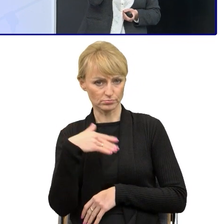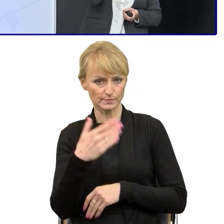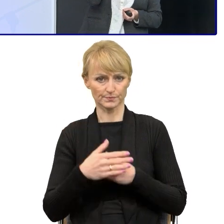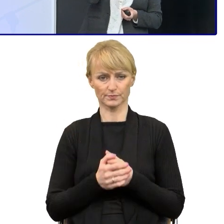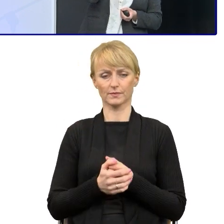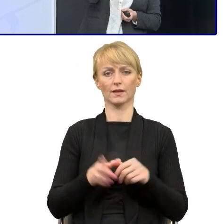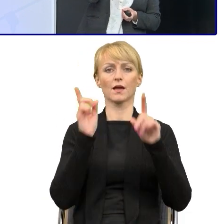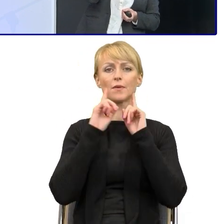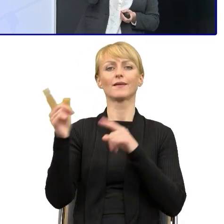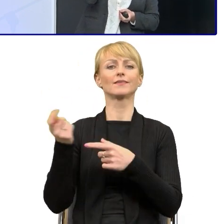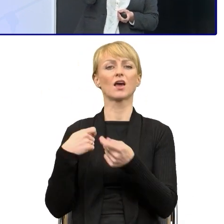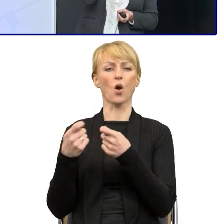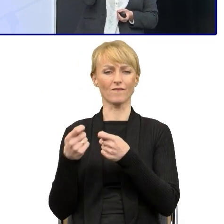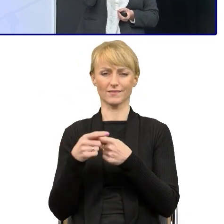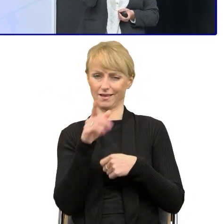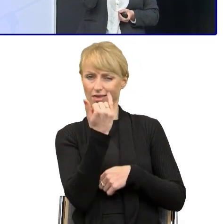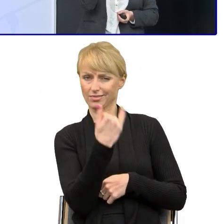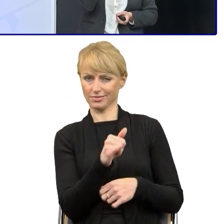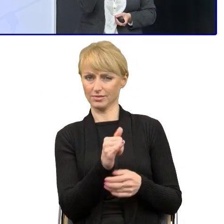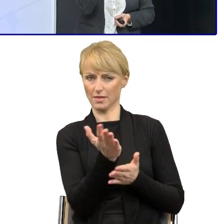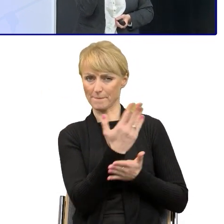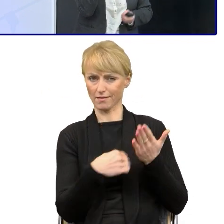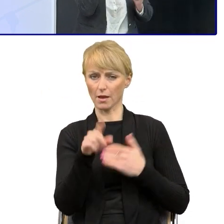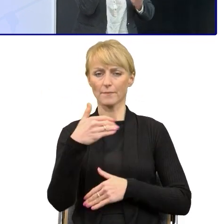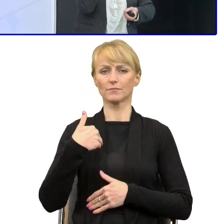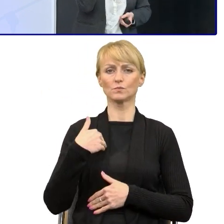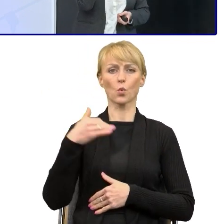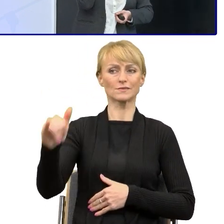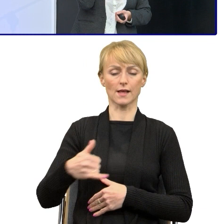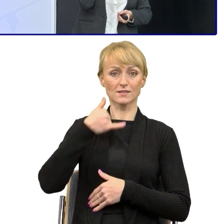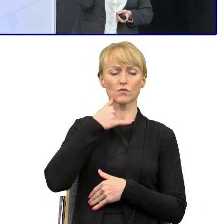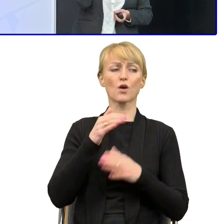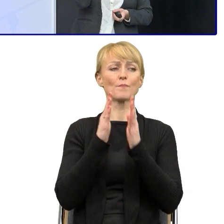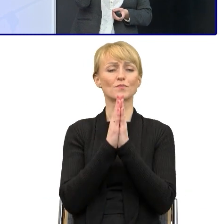kierownika z innego departamentu, który zadzwonił i poprosił mnie, Krysia, zrób mi szkolenie, bo ja nie rozumie tego,